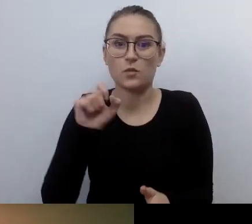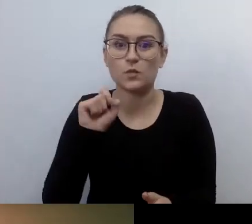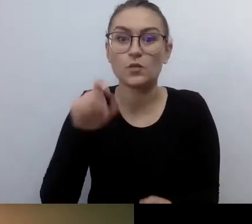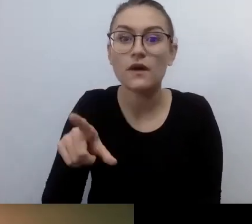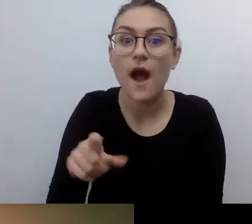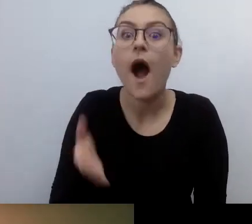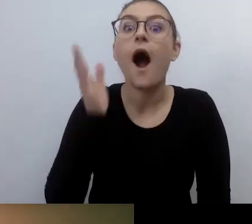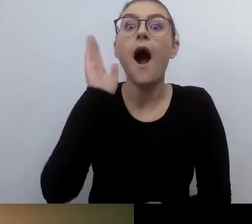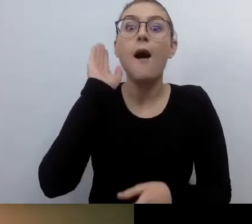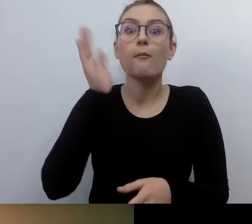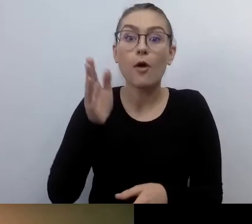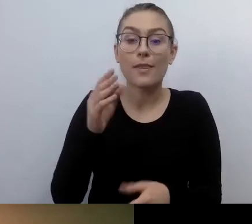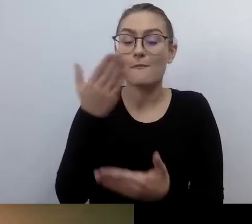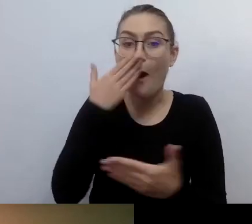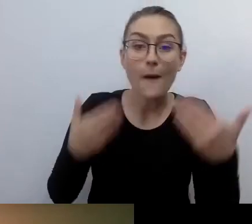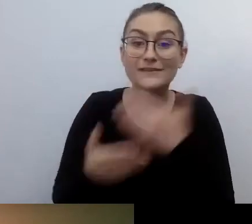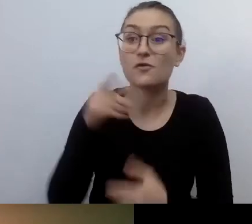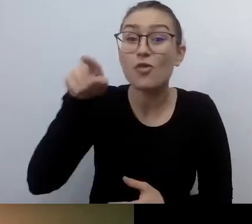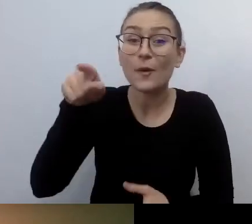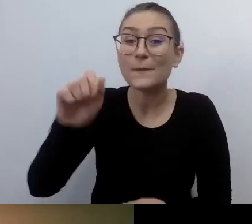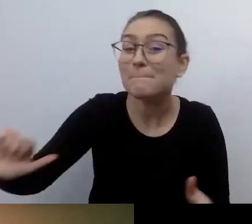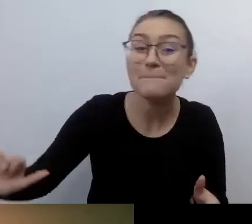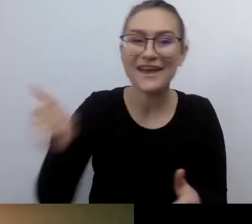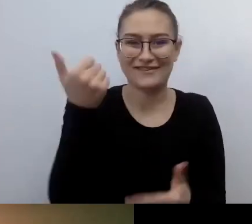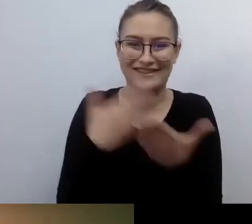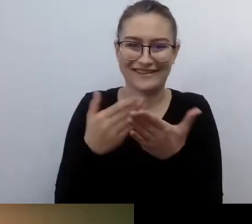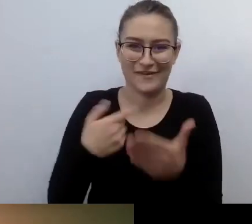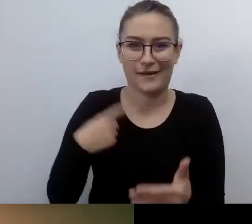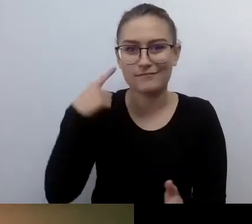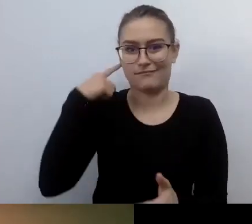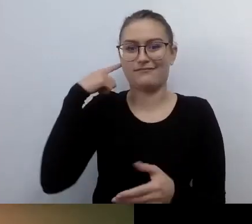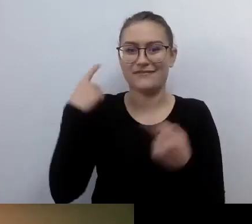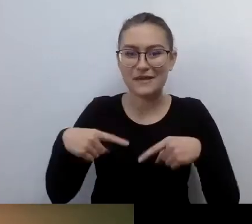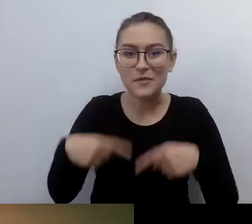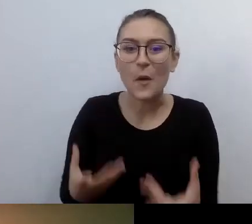bo tego jeszcze nie było. To był świat, który ja odkryłem.